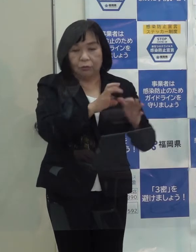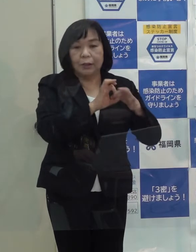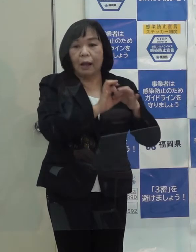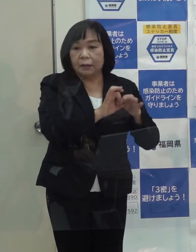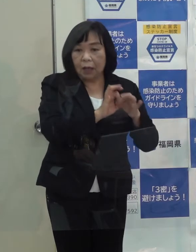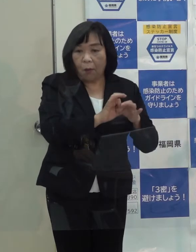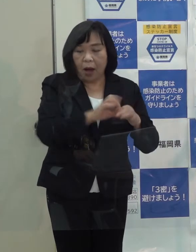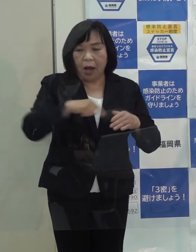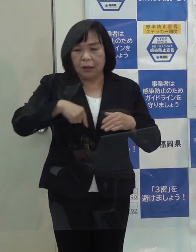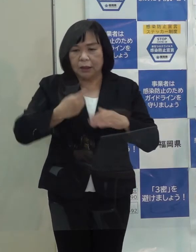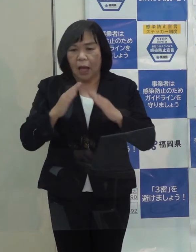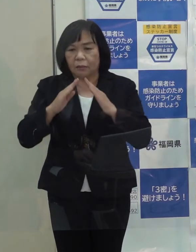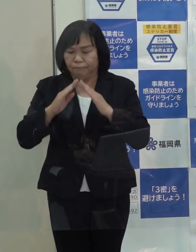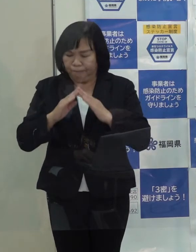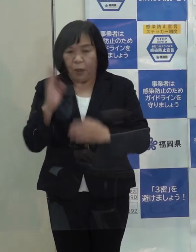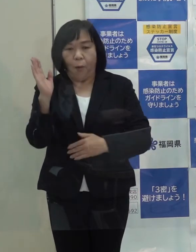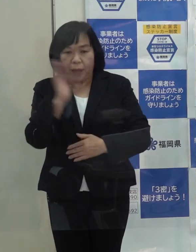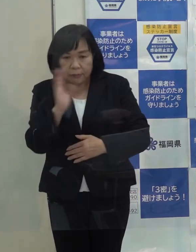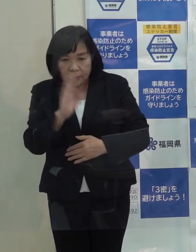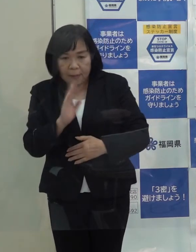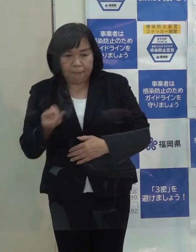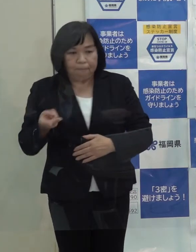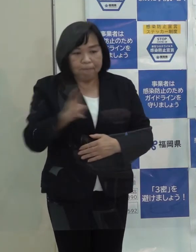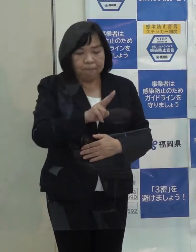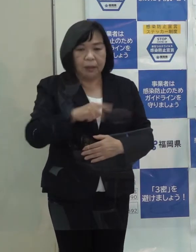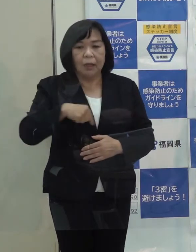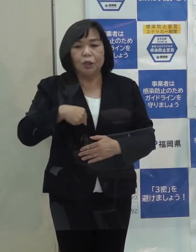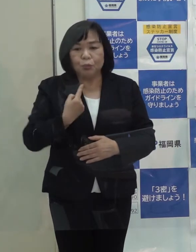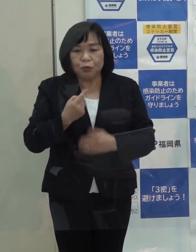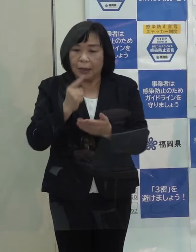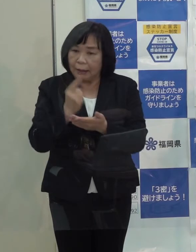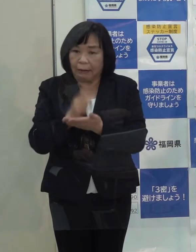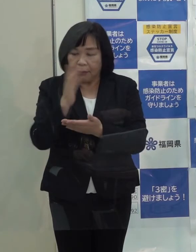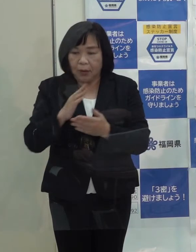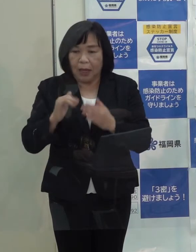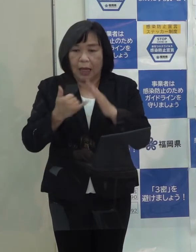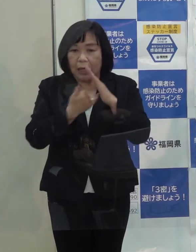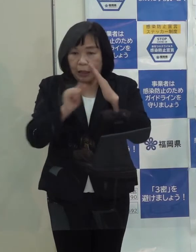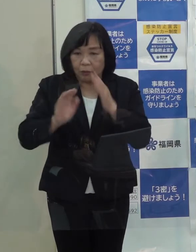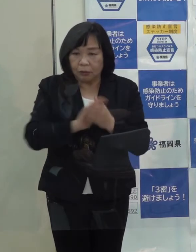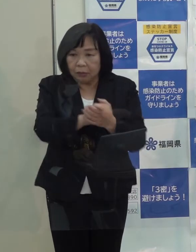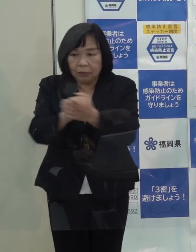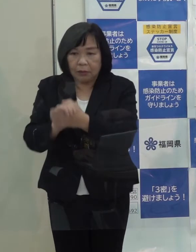自宅療養をできるだけ減らして御自身はもとより家族や周りの方にうつさない